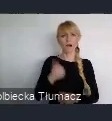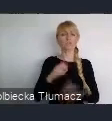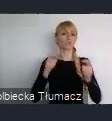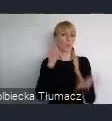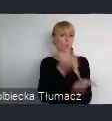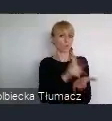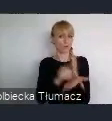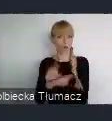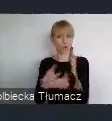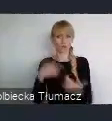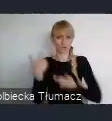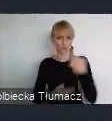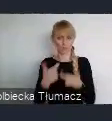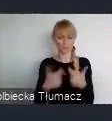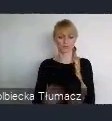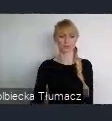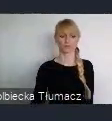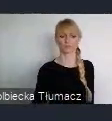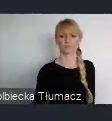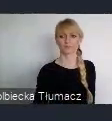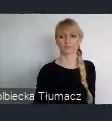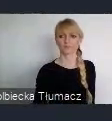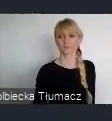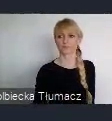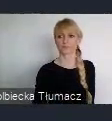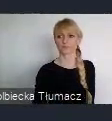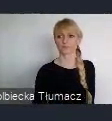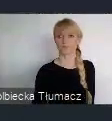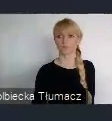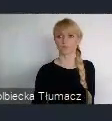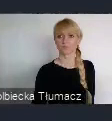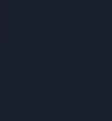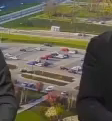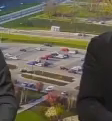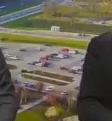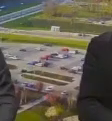i oczywiście Habitat dba o to, żeby każdy region świata, był w jakiś sposób reprezentowany.